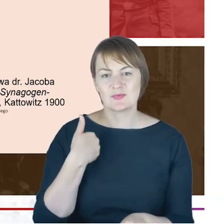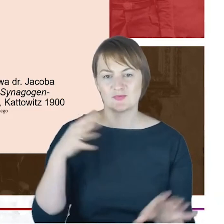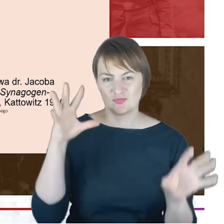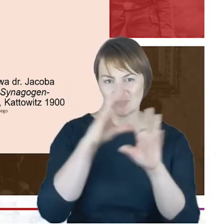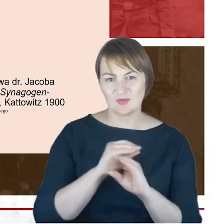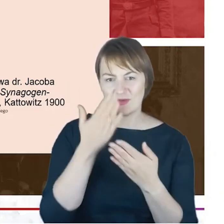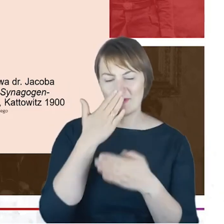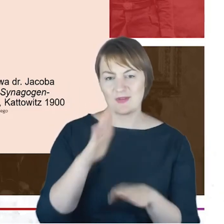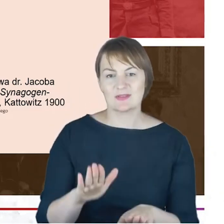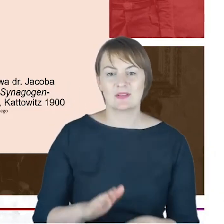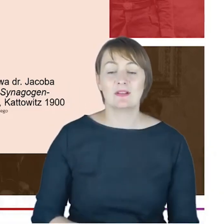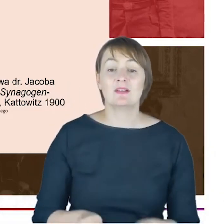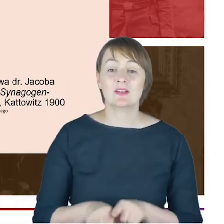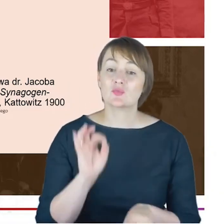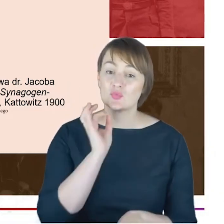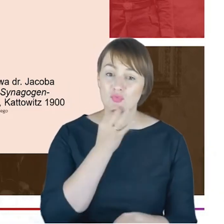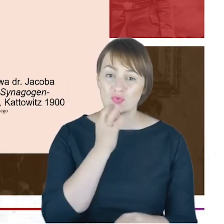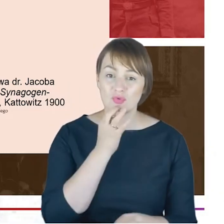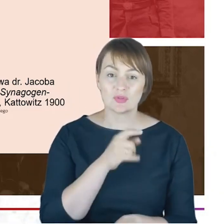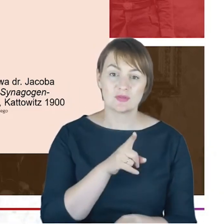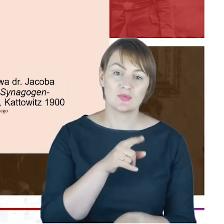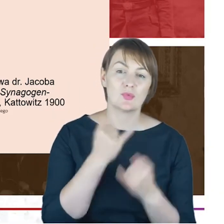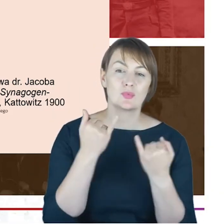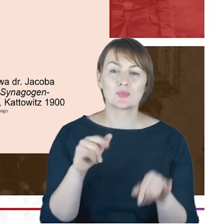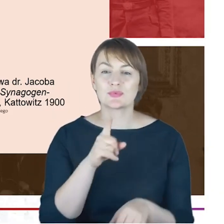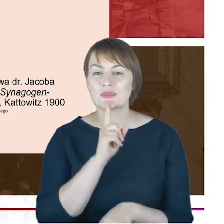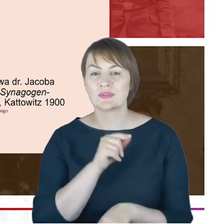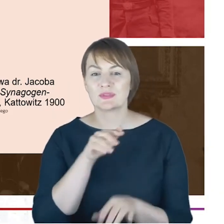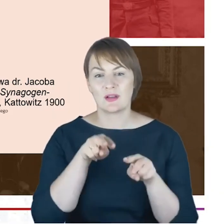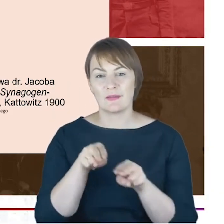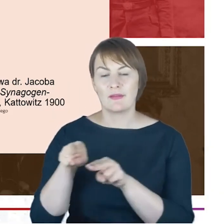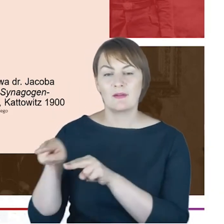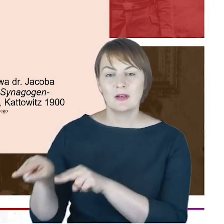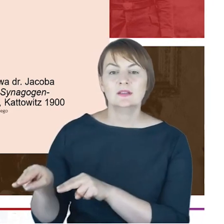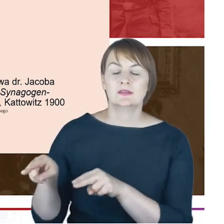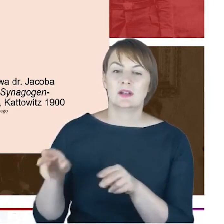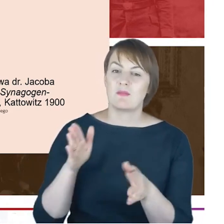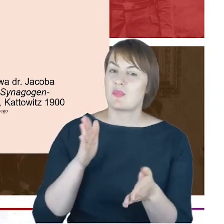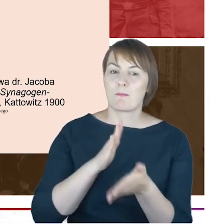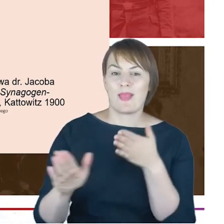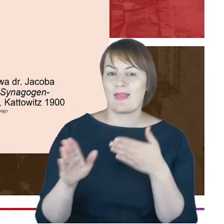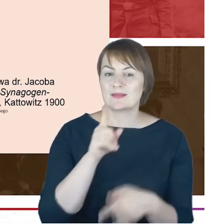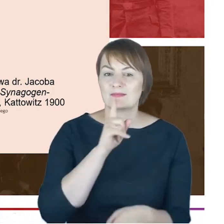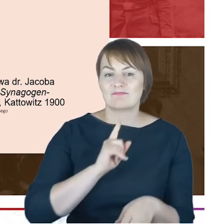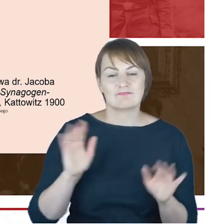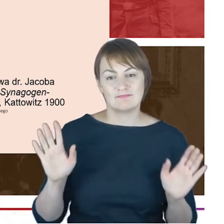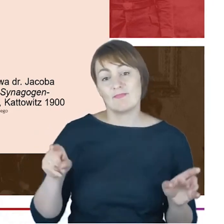bądź bez wyznania, bo i taka była, która widziała taką sytuację, odbierała taką bardzo praktyczną,